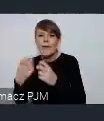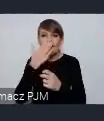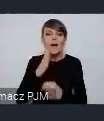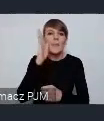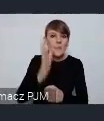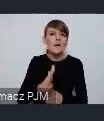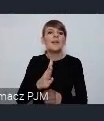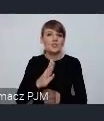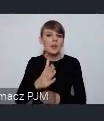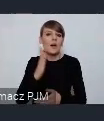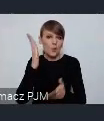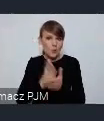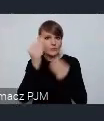po pierwszym kwartale tego roku.